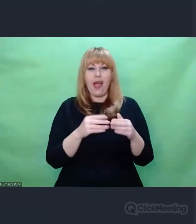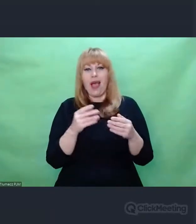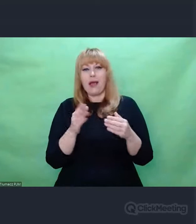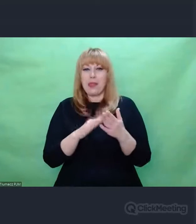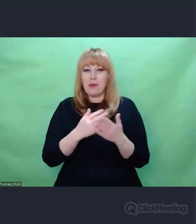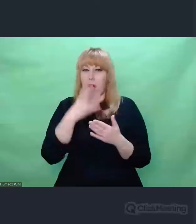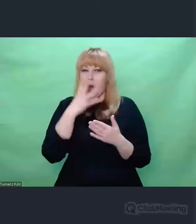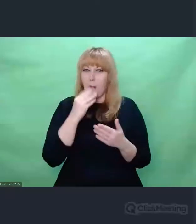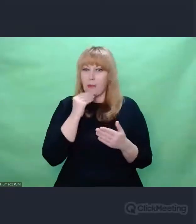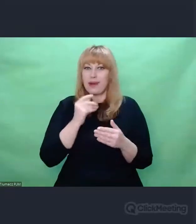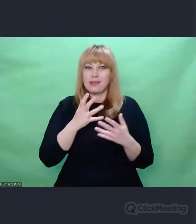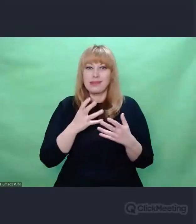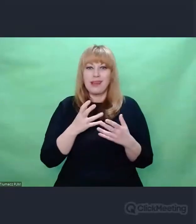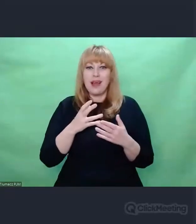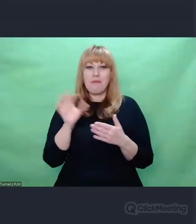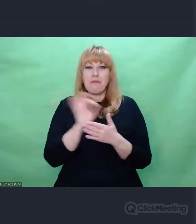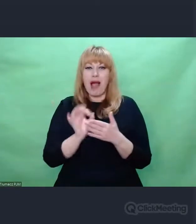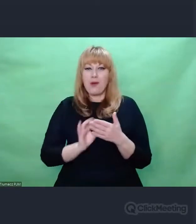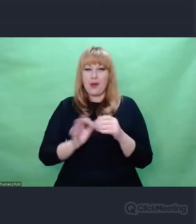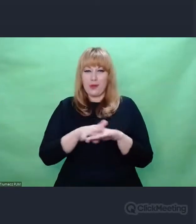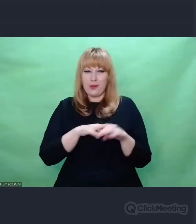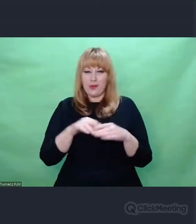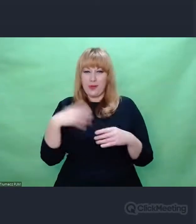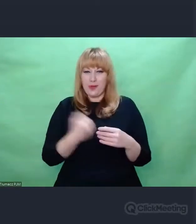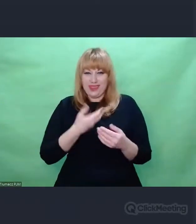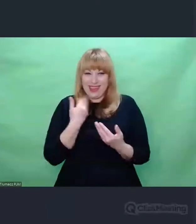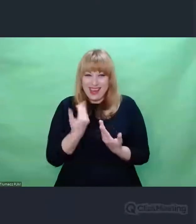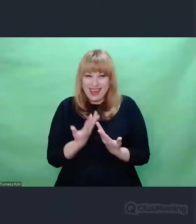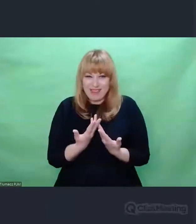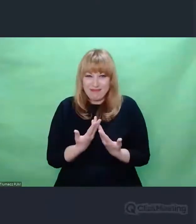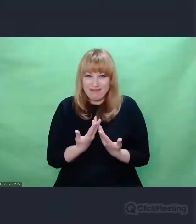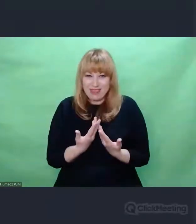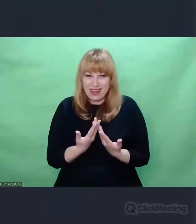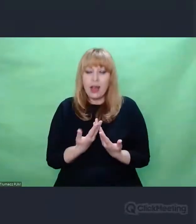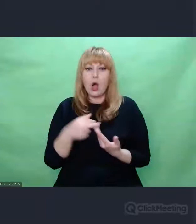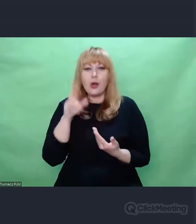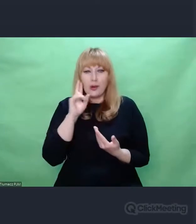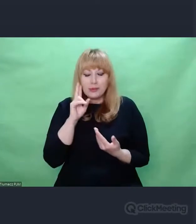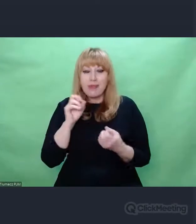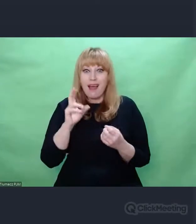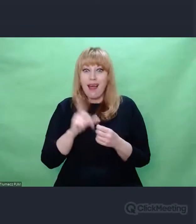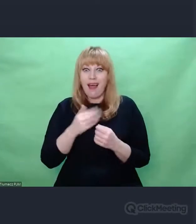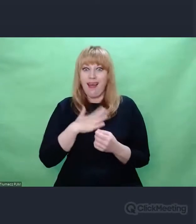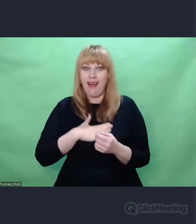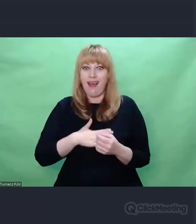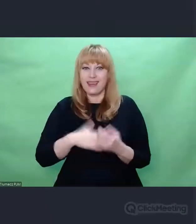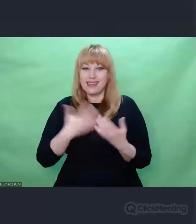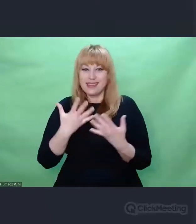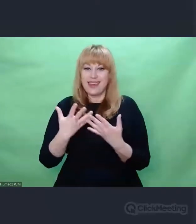Ta inspiracja przenosi się i dotyka tych obszarów,